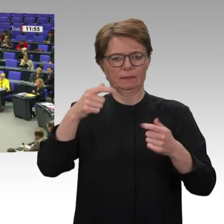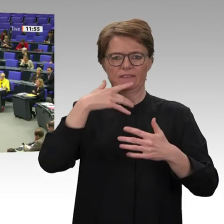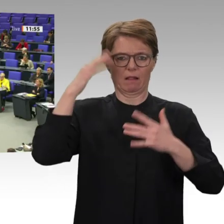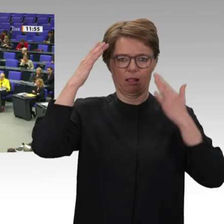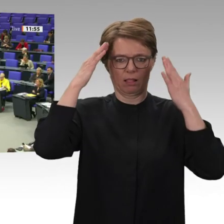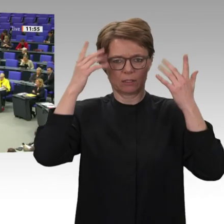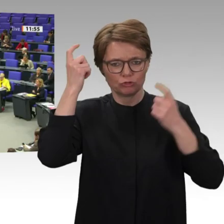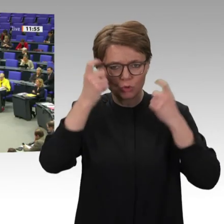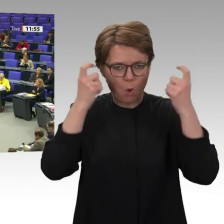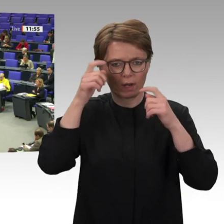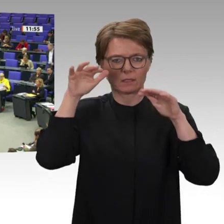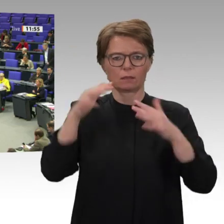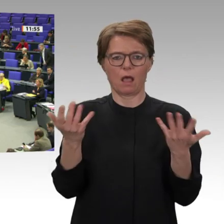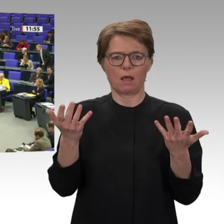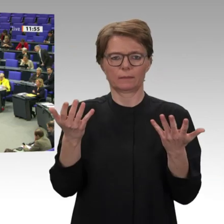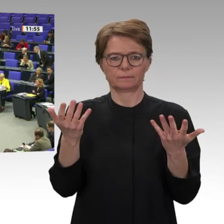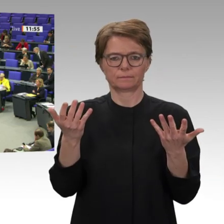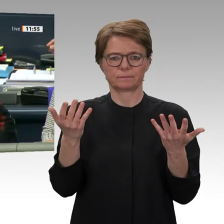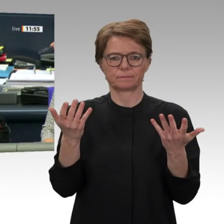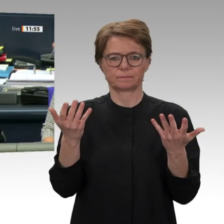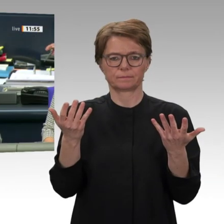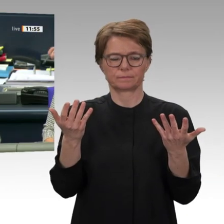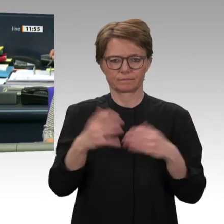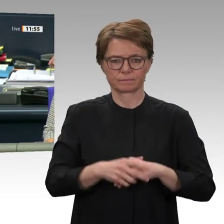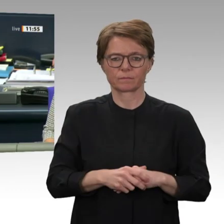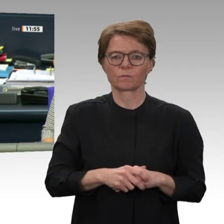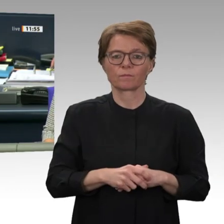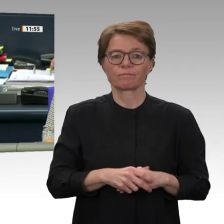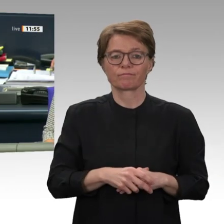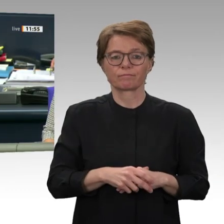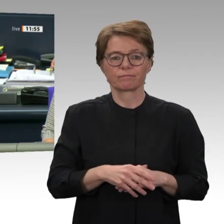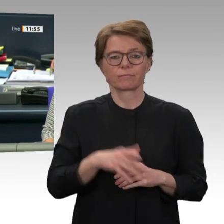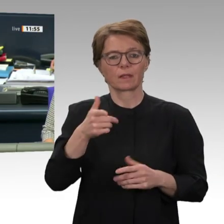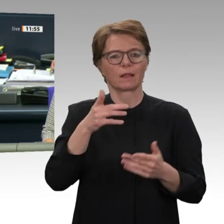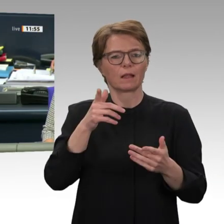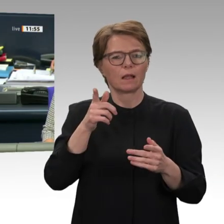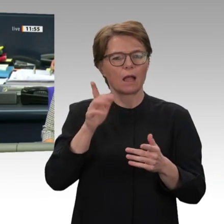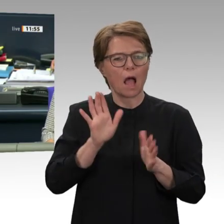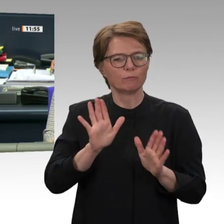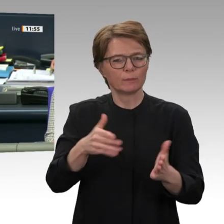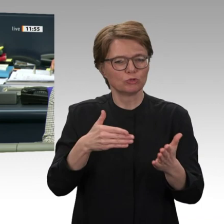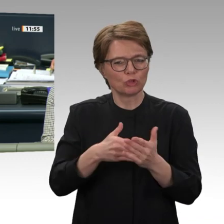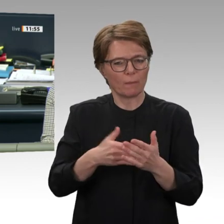Vielen Dank, Christine Buchholz. Bevor ich den nächsten Redner aufrufe, möchte ich